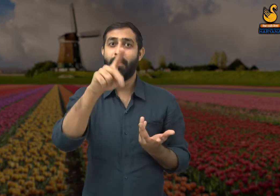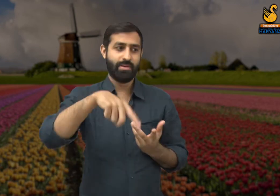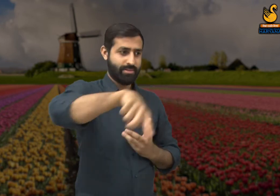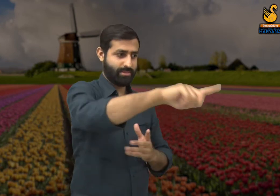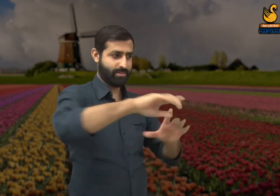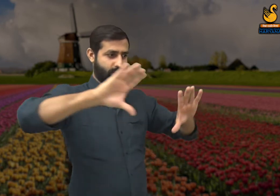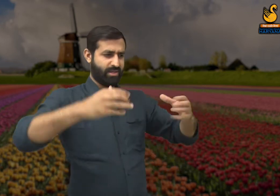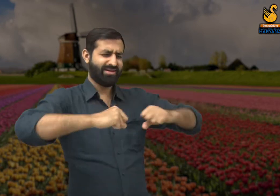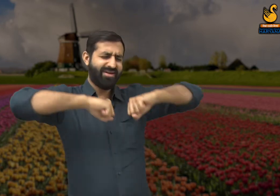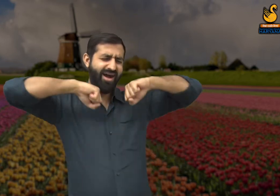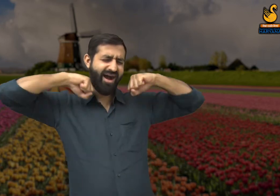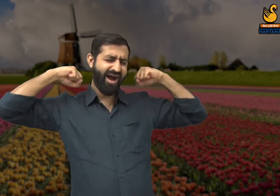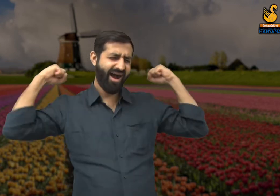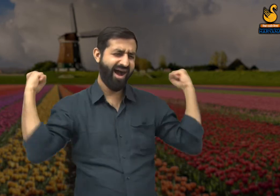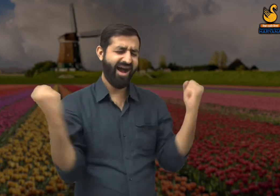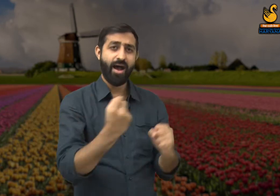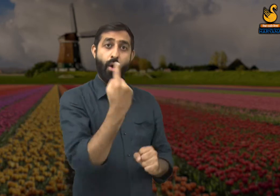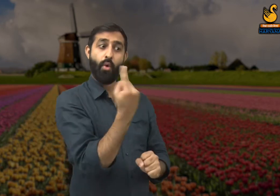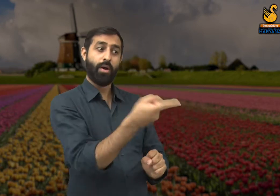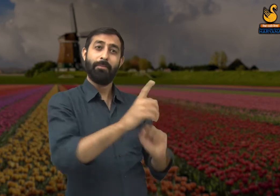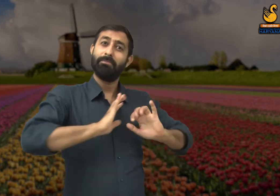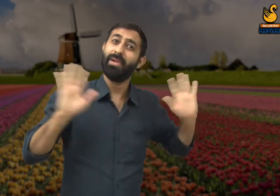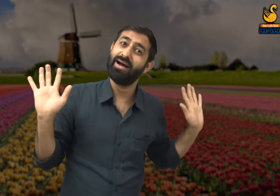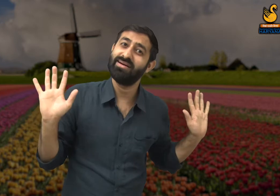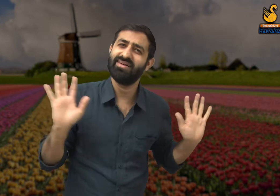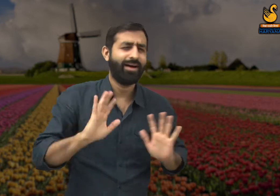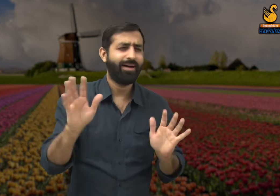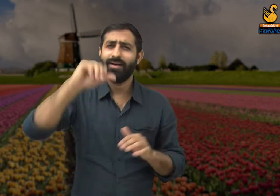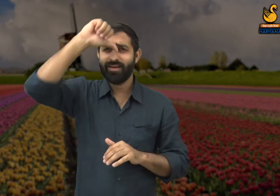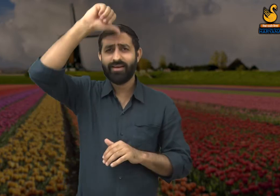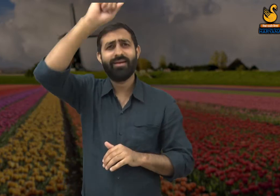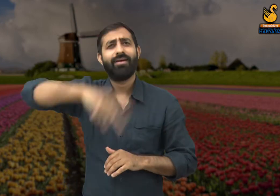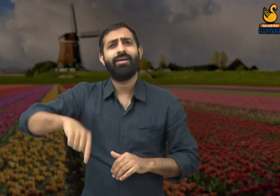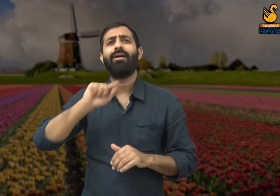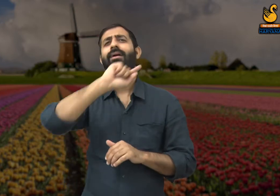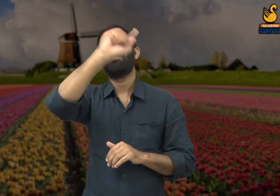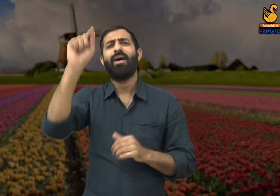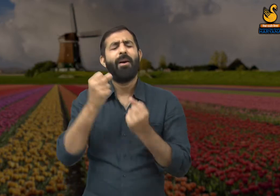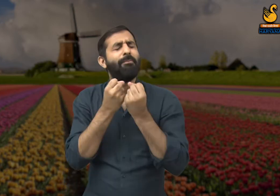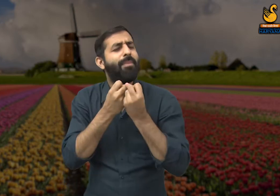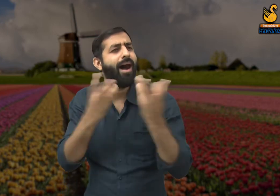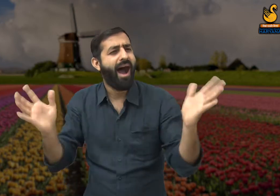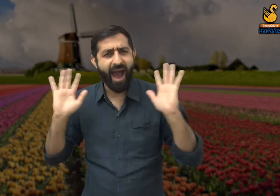यह केवल एक ही मजदूर व्यक्ति की कहानी नहीं है पूरे भारत में ऐसे करोड़ों लोग हैं -